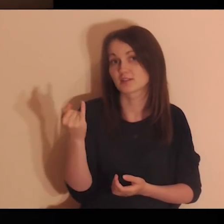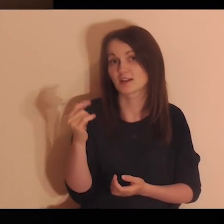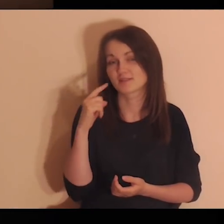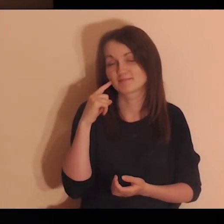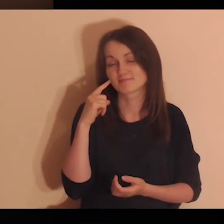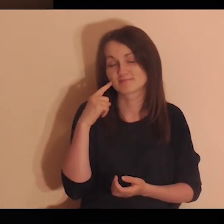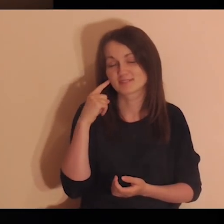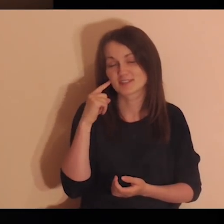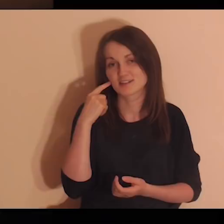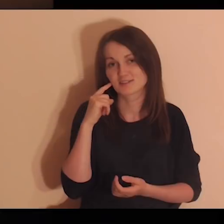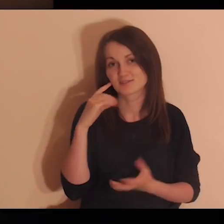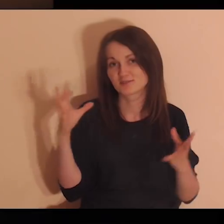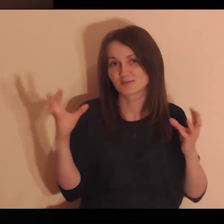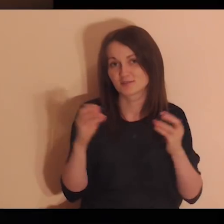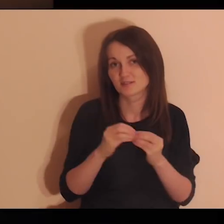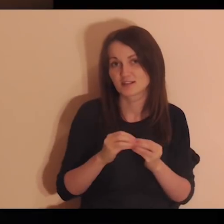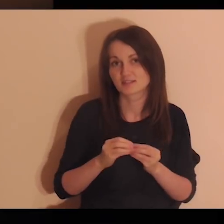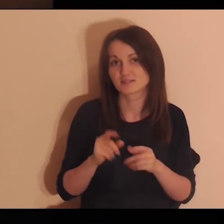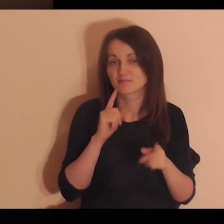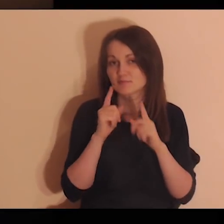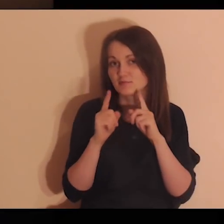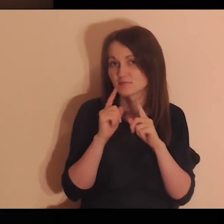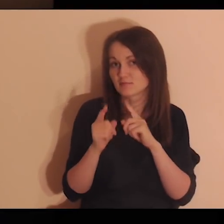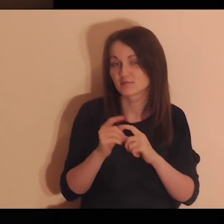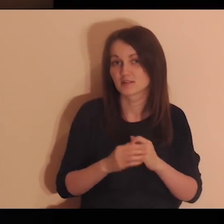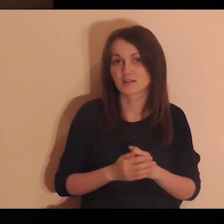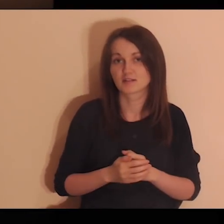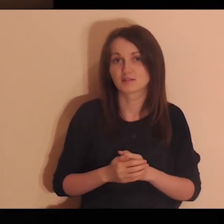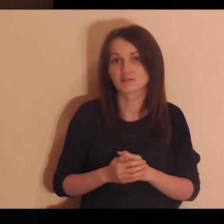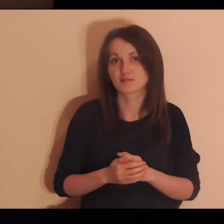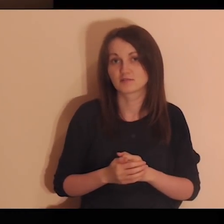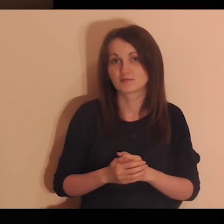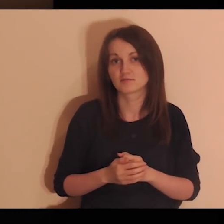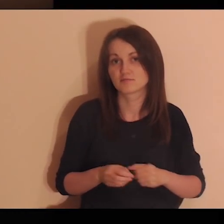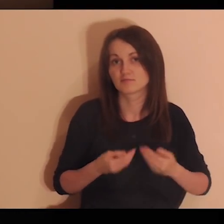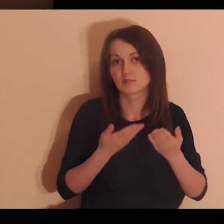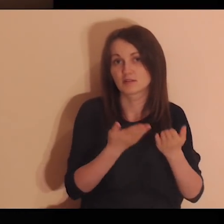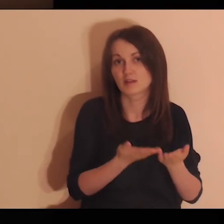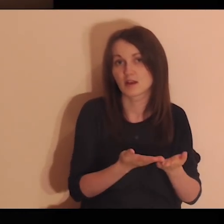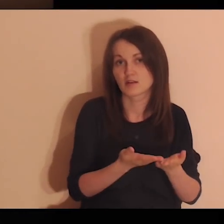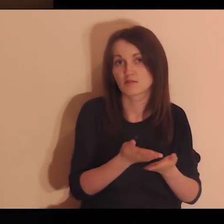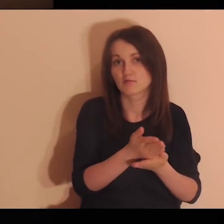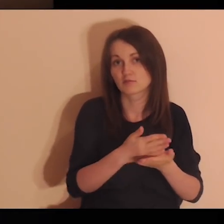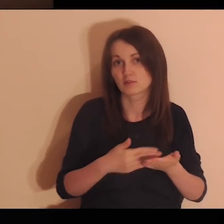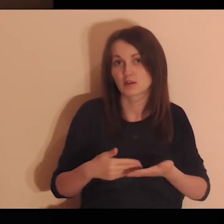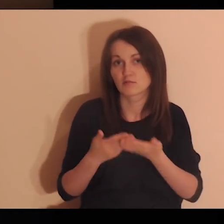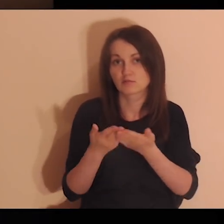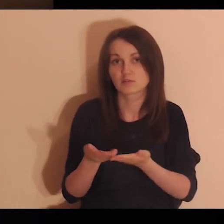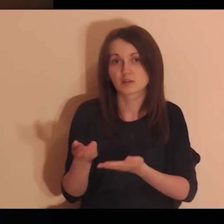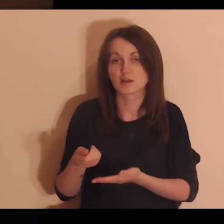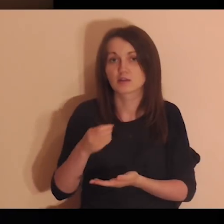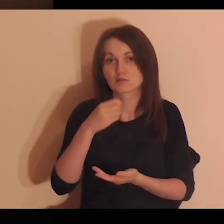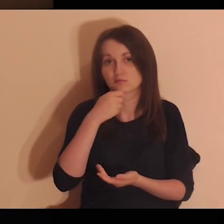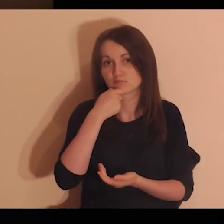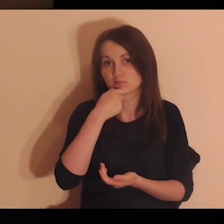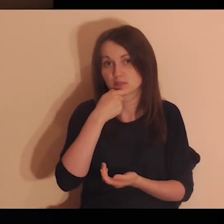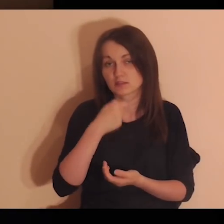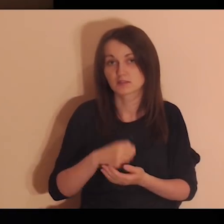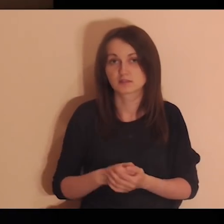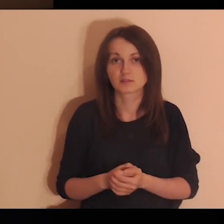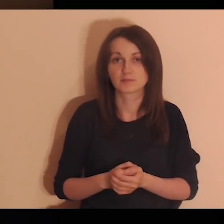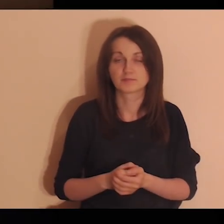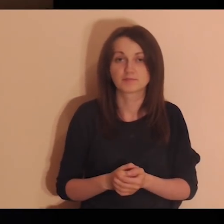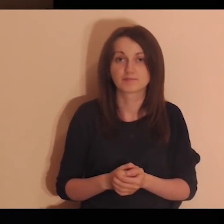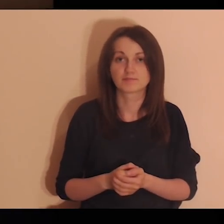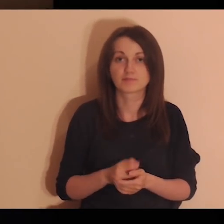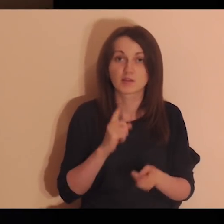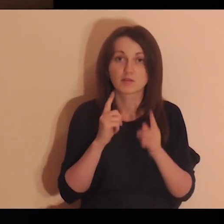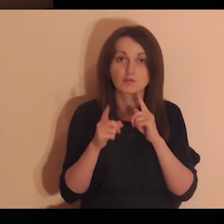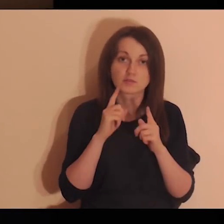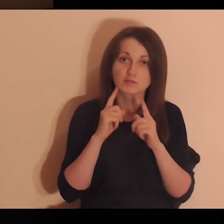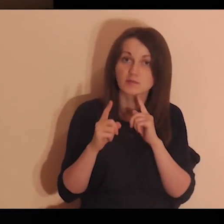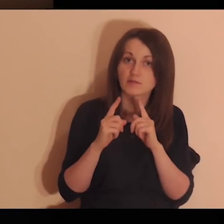Zobacz, jak żartują ze sobą, podają sobie jedzenie, rozmawiają,